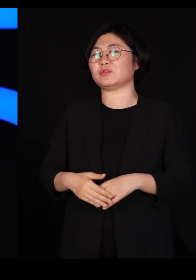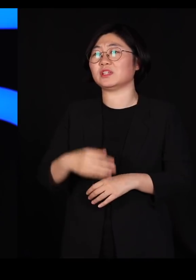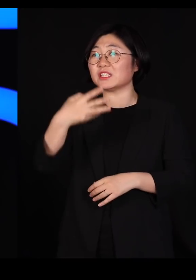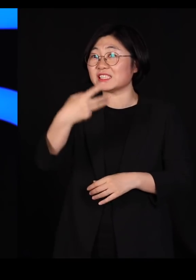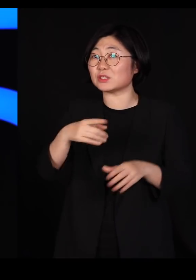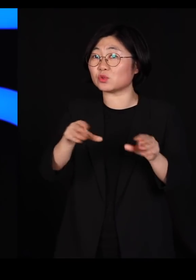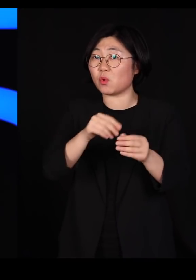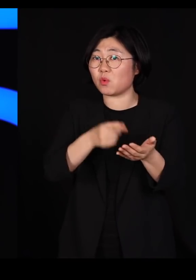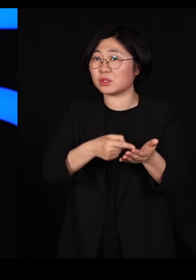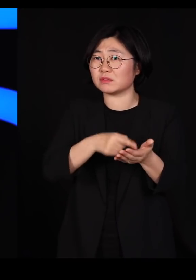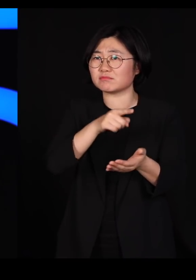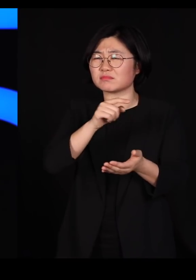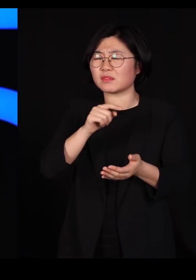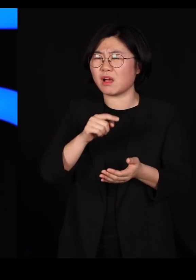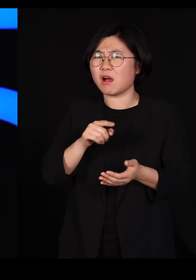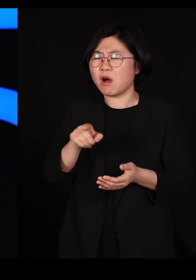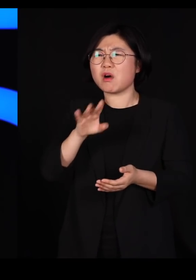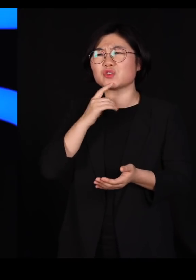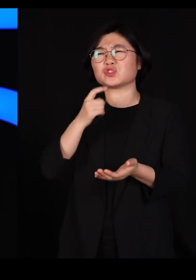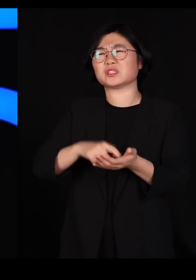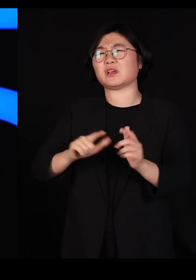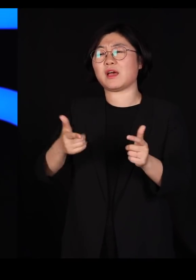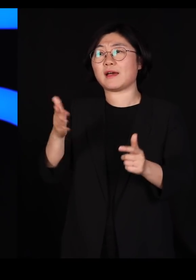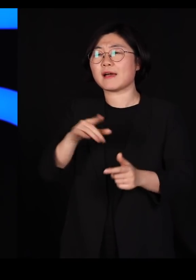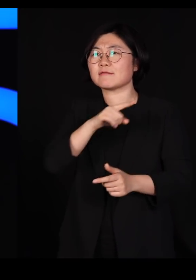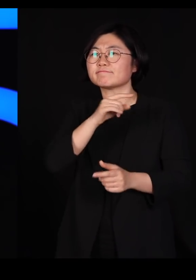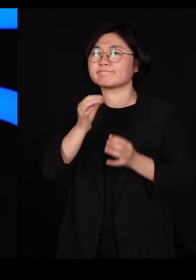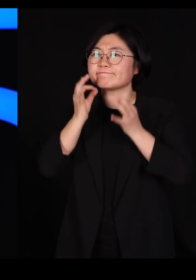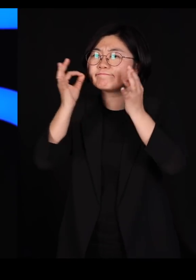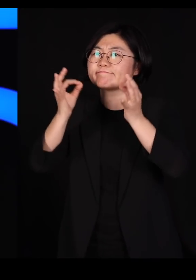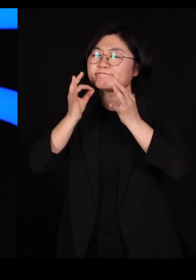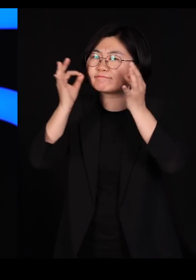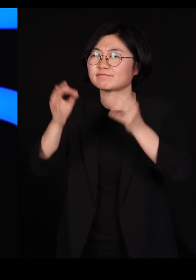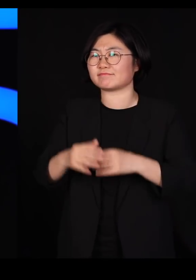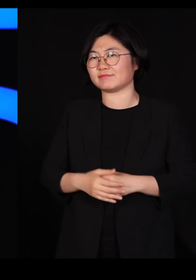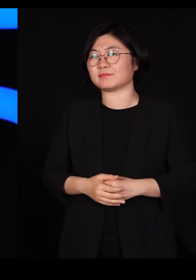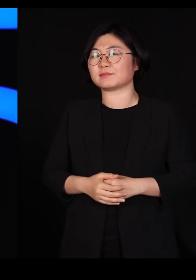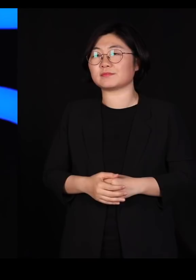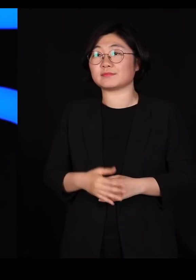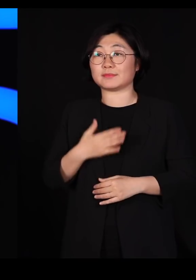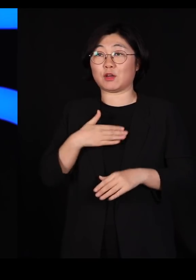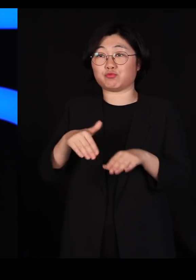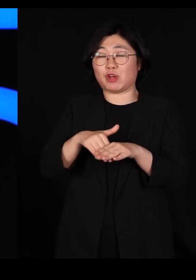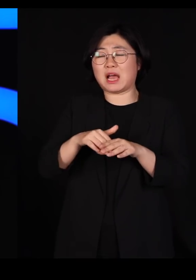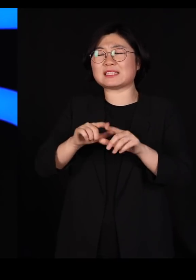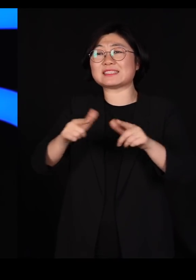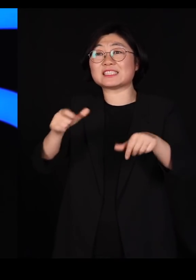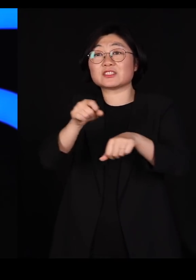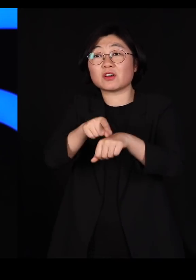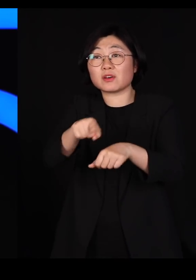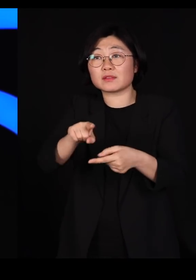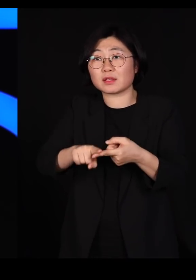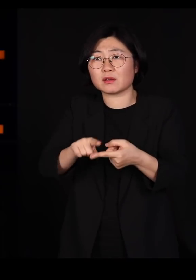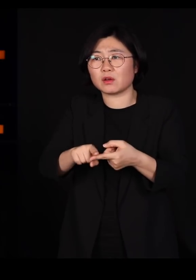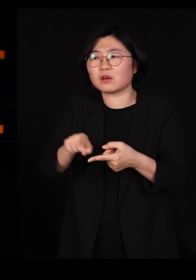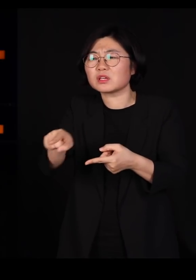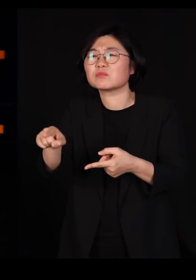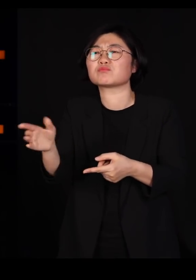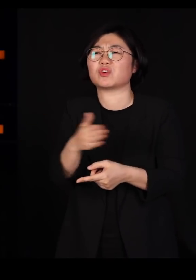어렵지만 그걸 추구하는 겁니다 저는 문화의 다양성이라는 게 바로 그렇게 시작하는 거라고 생각합니다